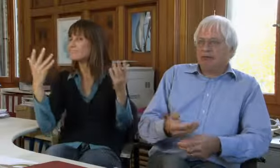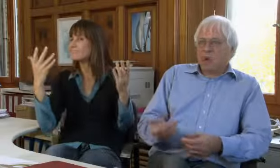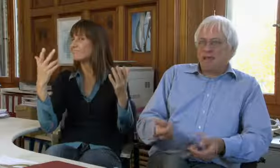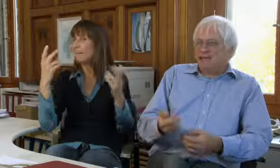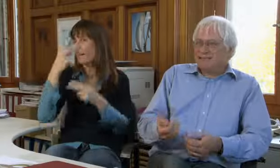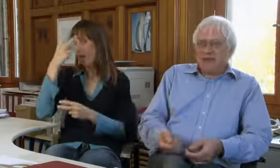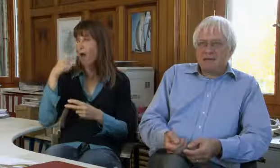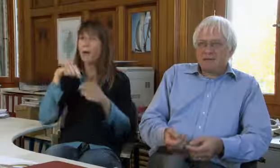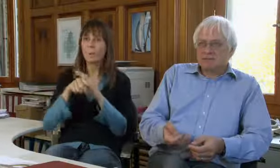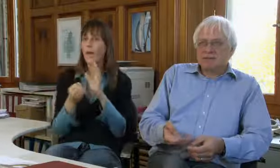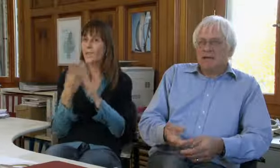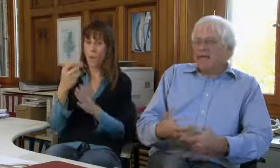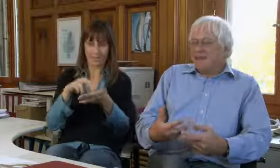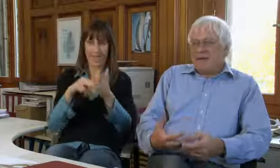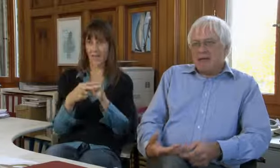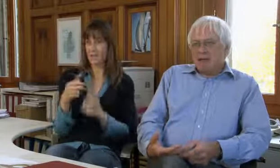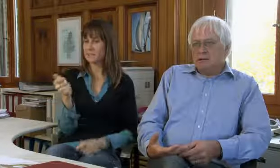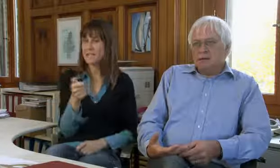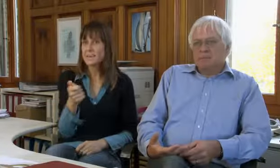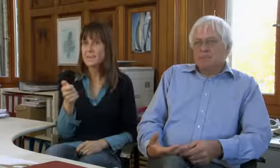Es ist klar es sind neue Techniken gekommen,